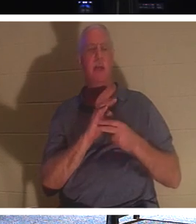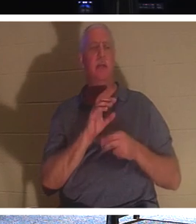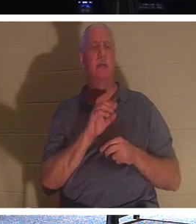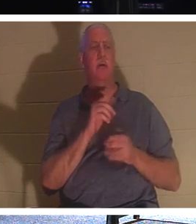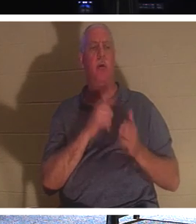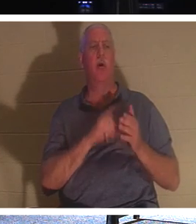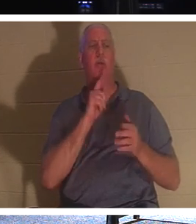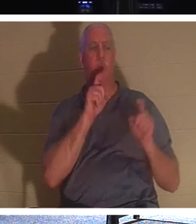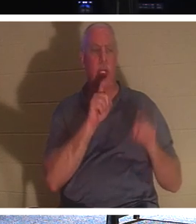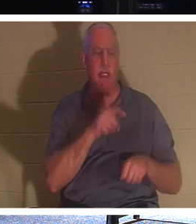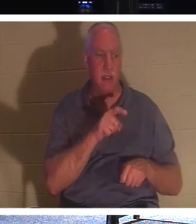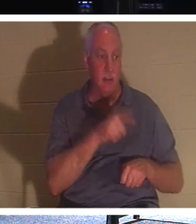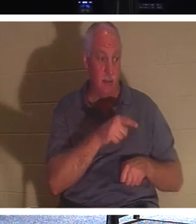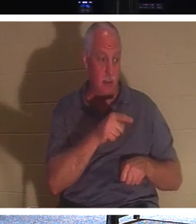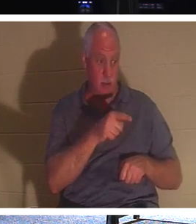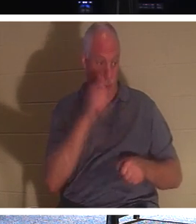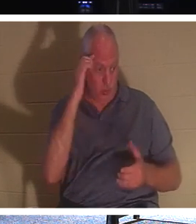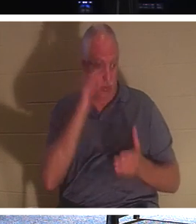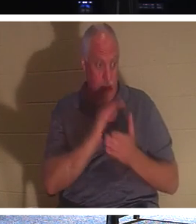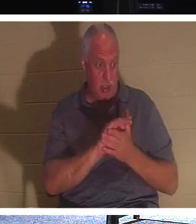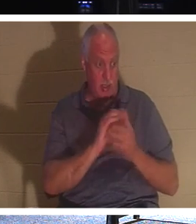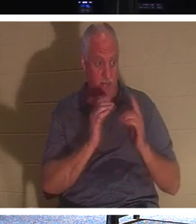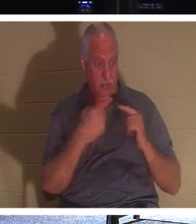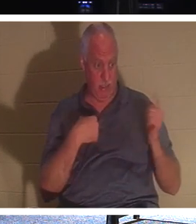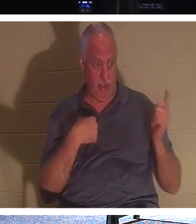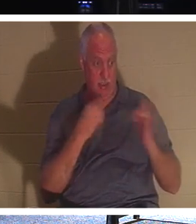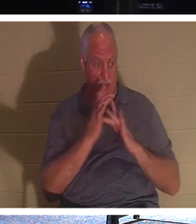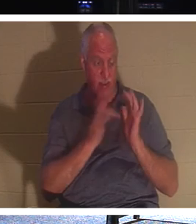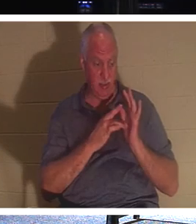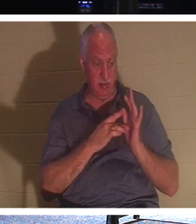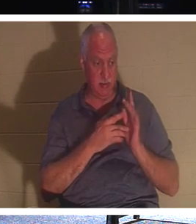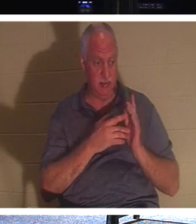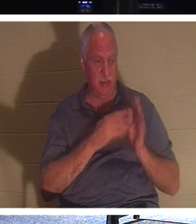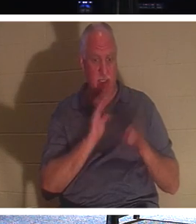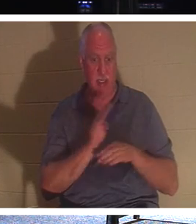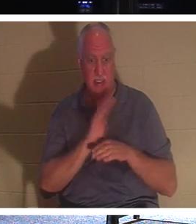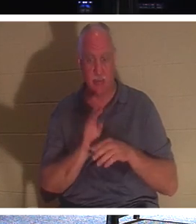तुम्हें आस्तिक होने की क्या आवश्यकता है। वह इस आदमी से कह रहा है, देखो, जब तक लोग